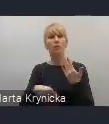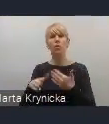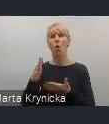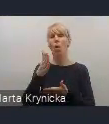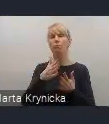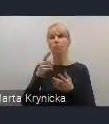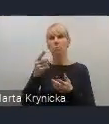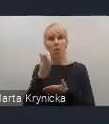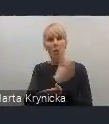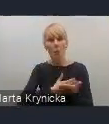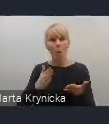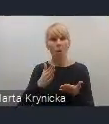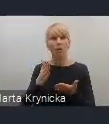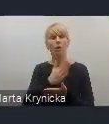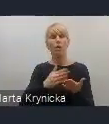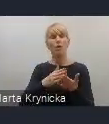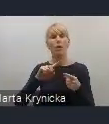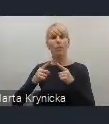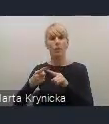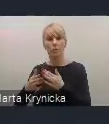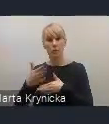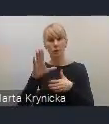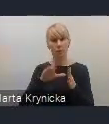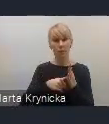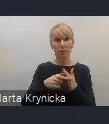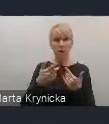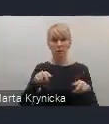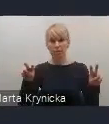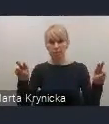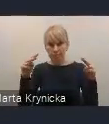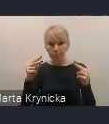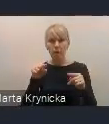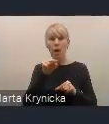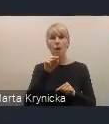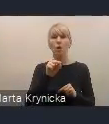oraz do dzielenia się naszymi doświadczeniami i dobrymi praktykami,